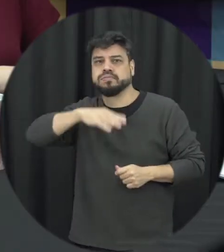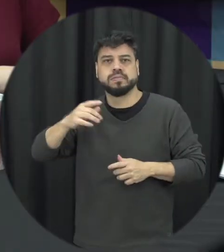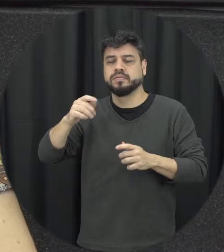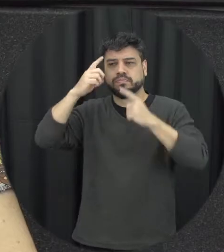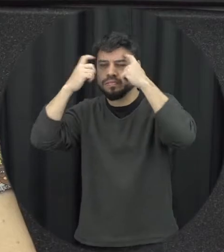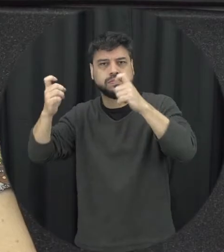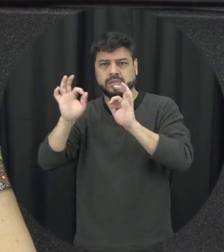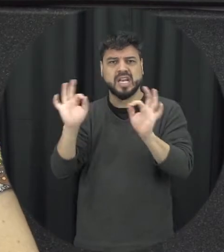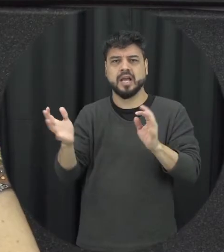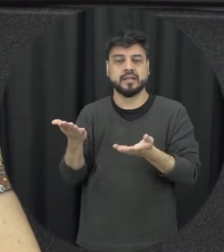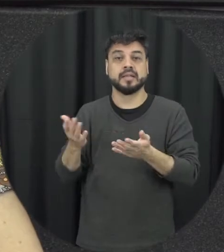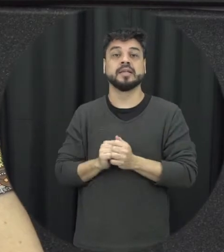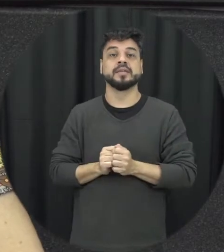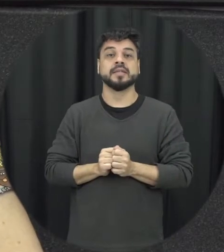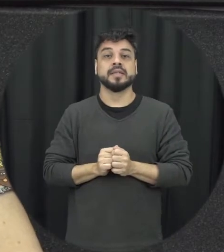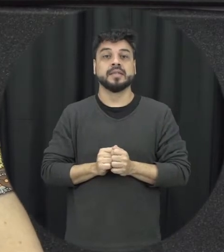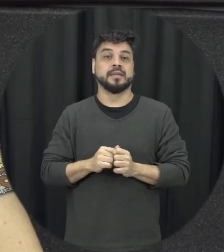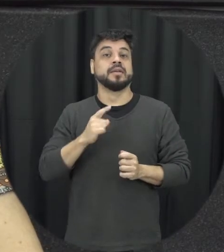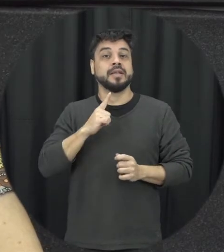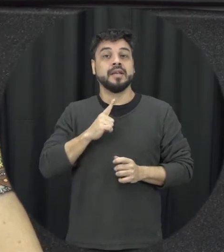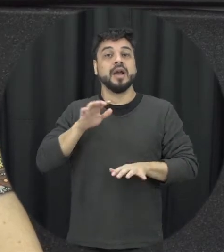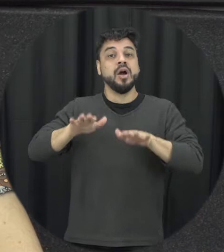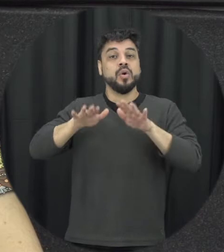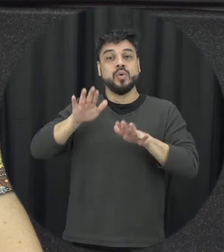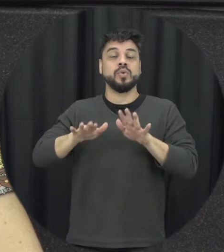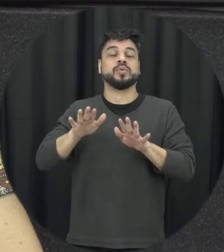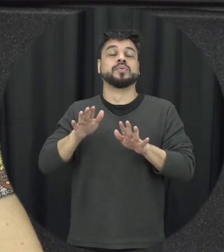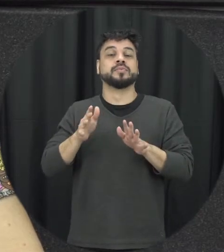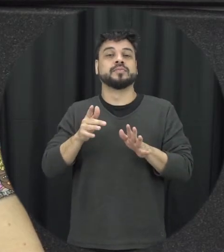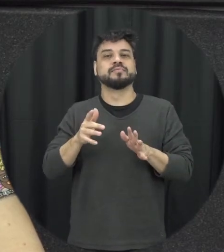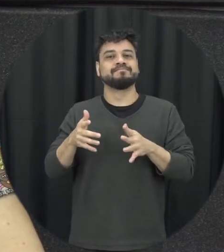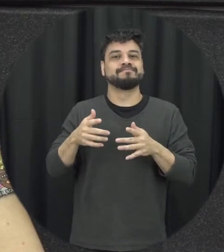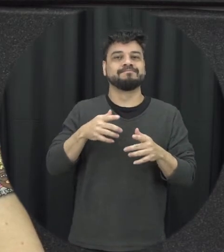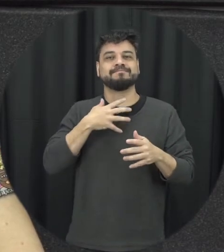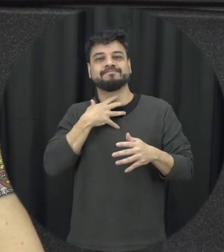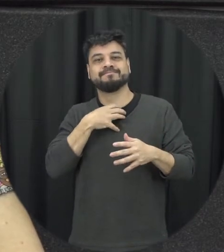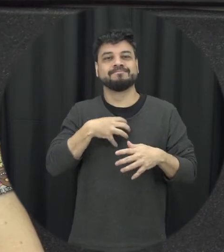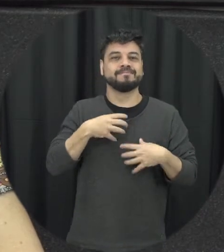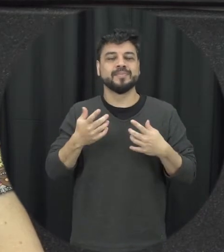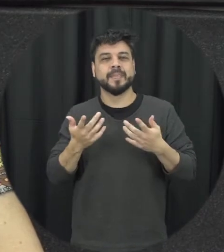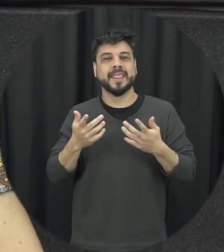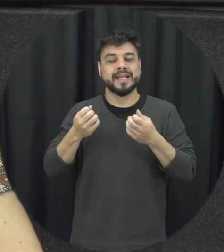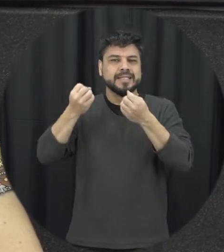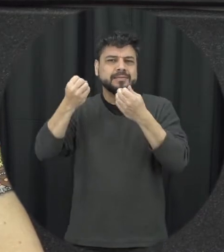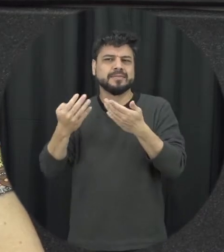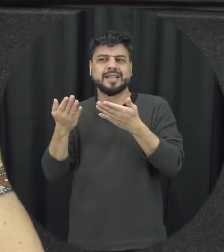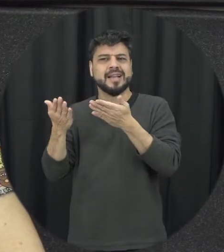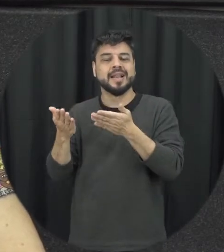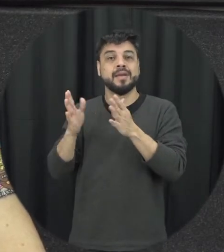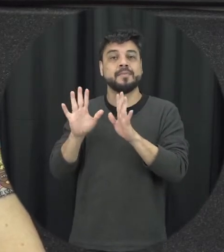por mais então são as condições né que acabam gerando esses estereótipos e que são ciclistas